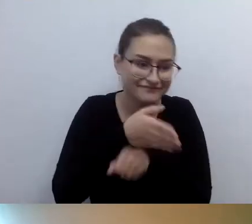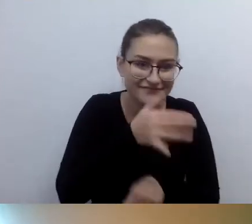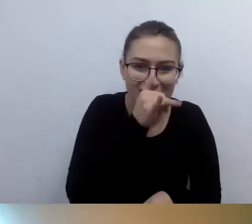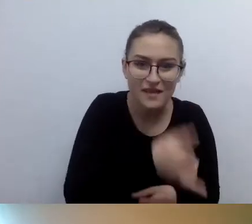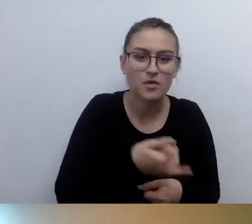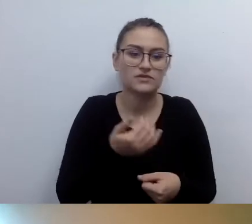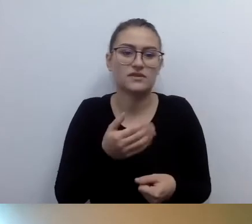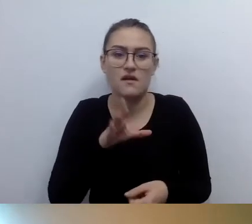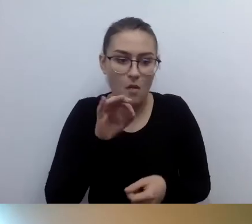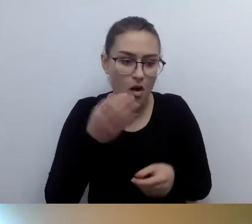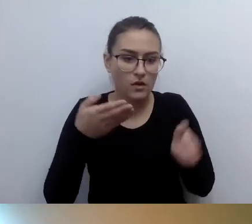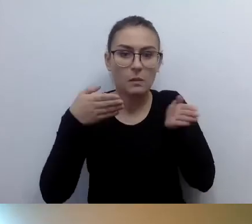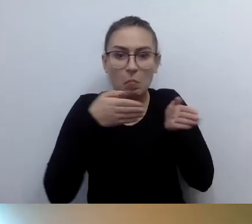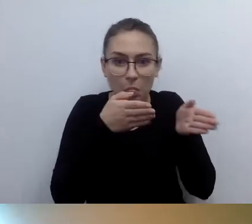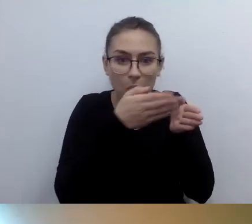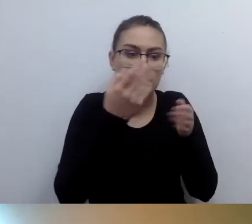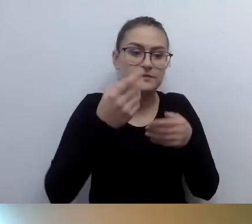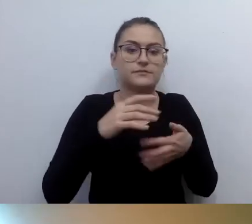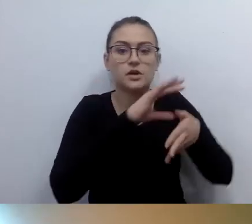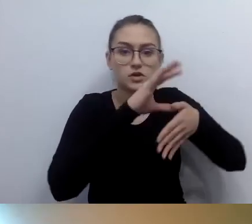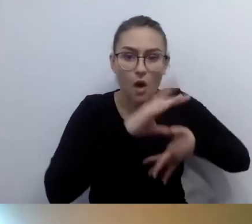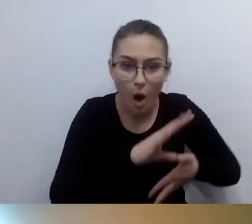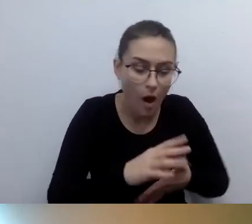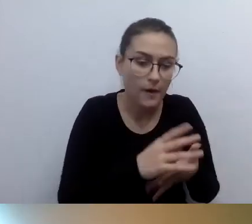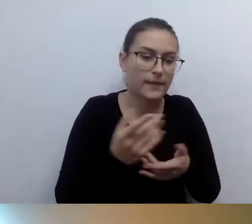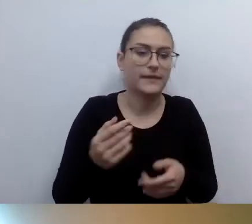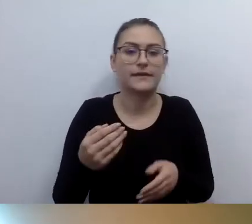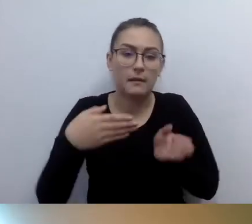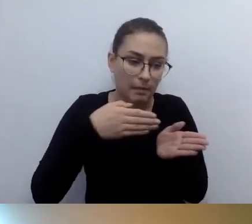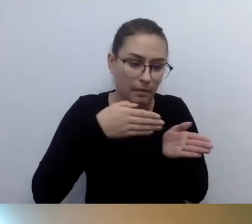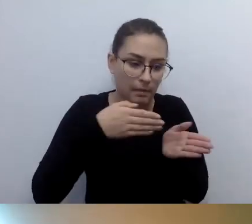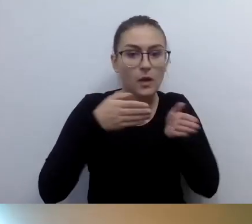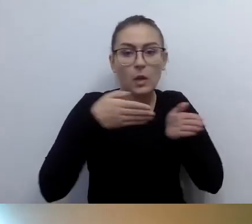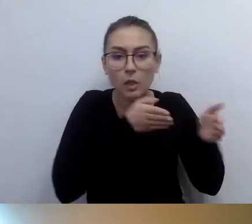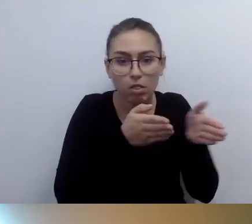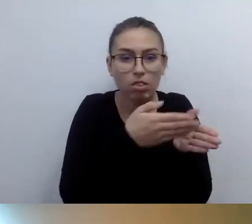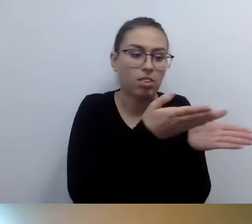Zanim się dojdzie do wejścia, są schody. A potem korytarze są takie, że nie damy rady.